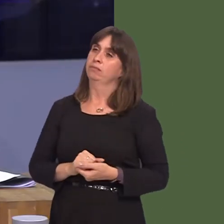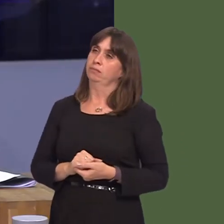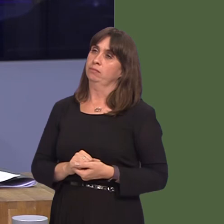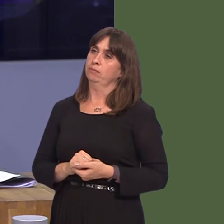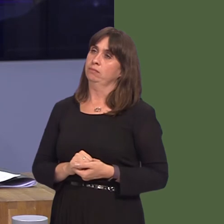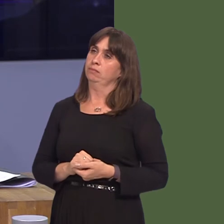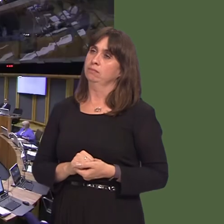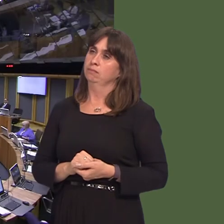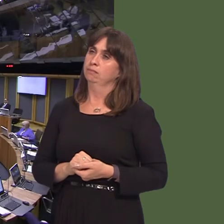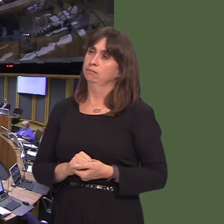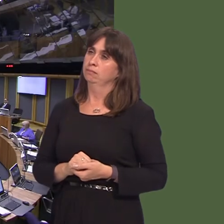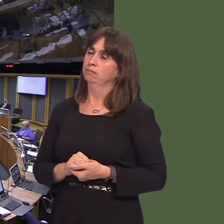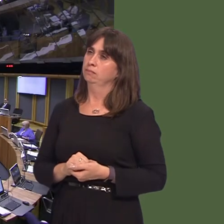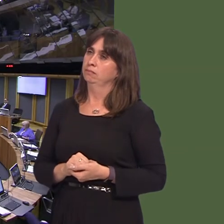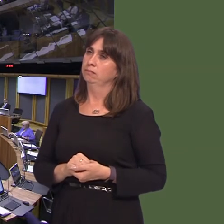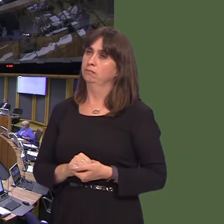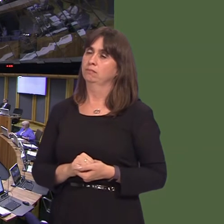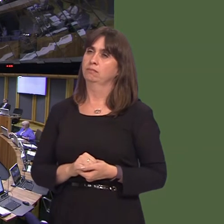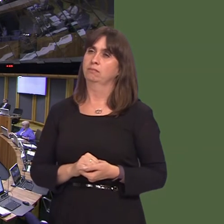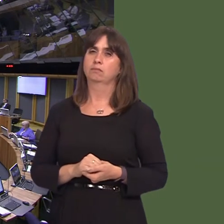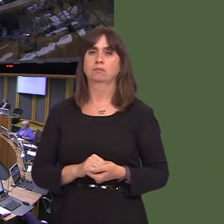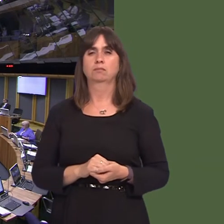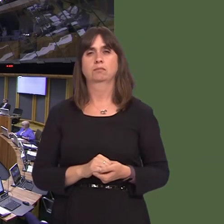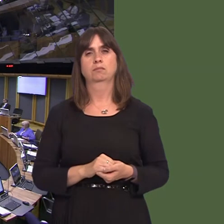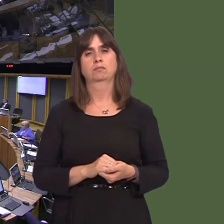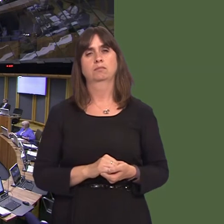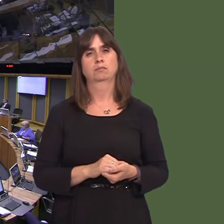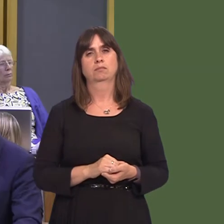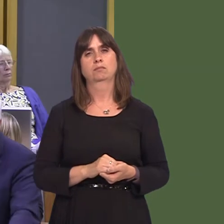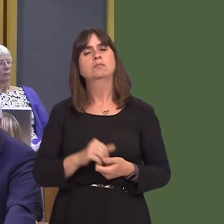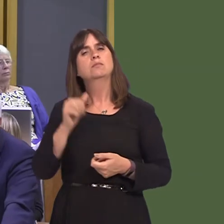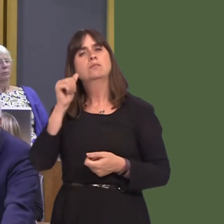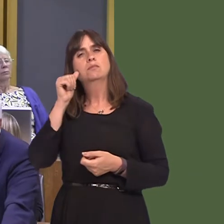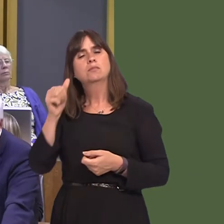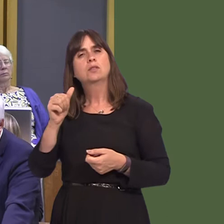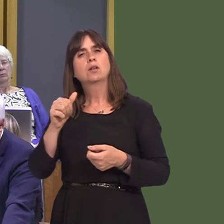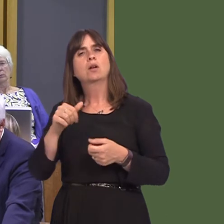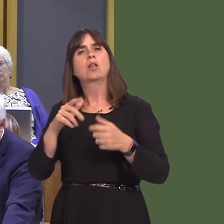Joyce Watson AM: 8. Pa ystyriaeth y mae Llywodraeth Cymru yn ei rhoi i'r rhwydwaith trafnidiaeth